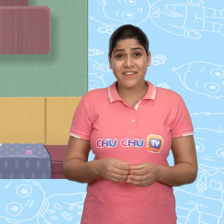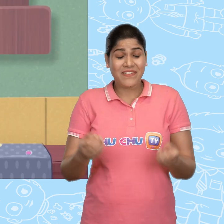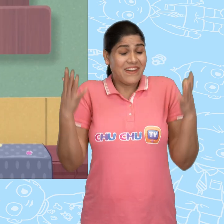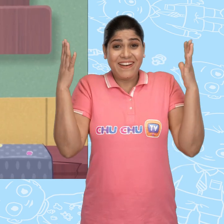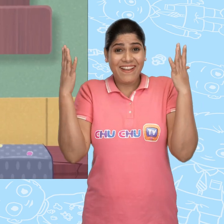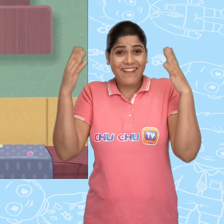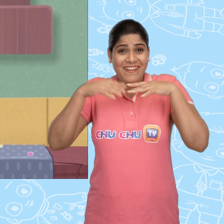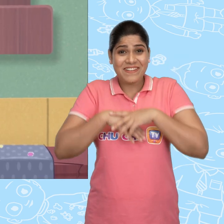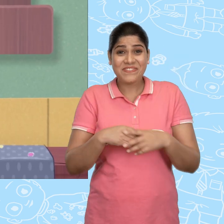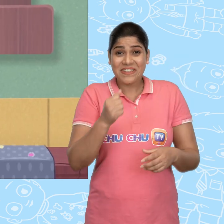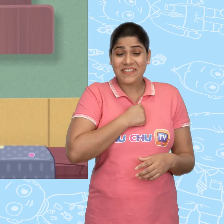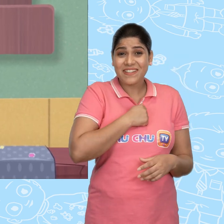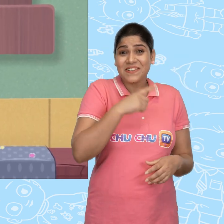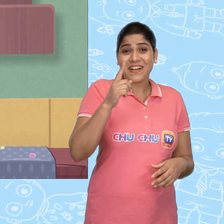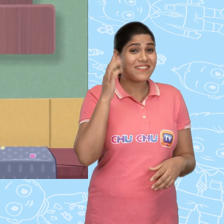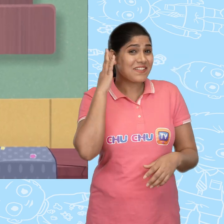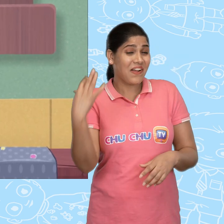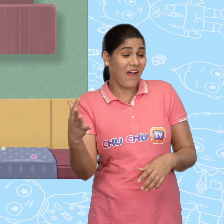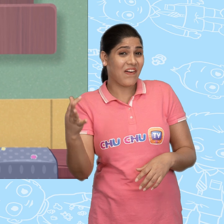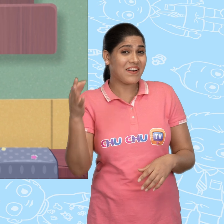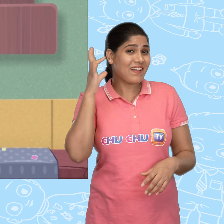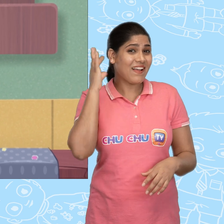Hooray! मेरे पास सोने का एक सिक्का है.